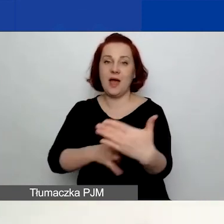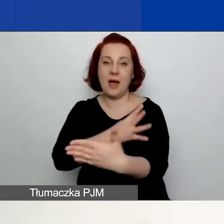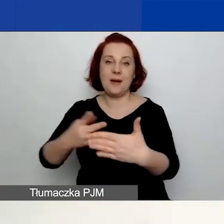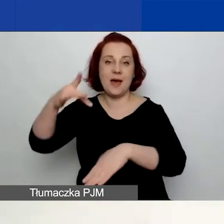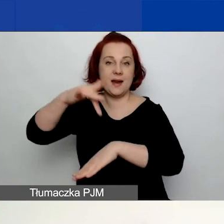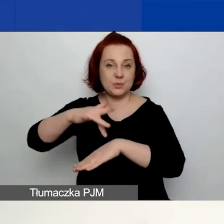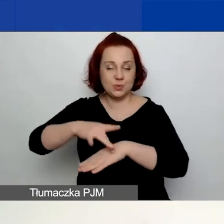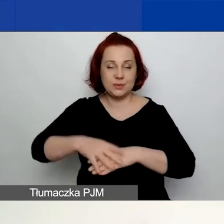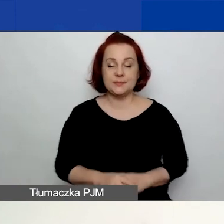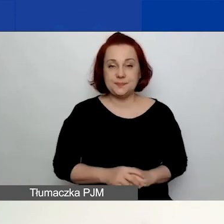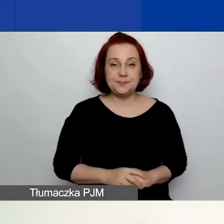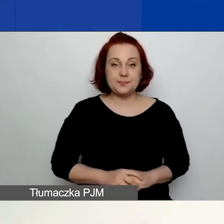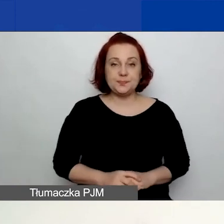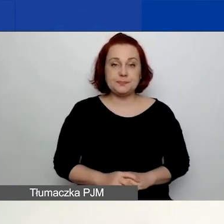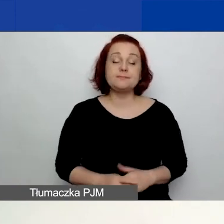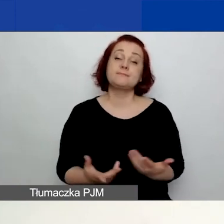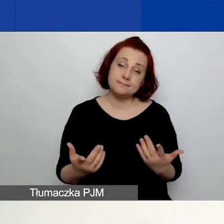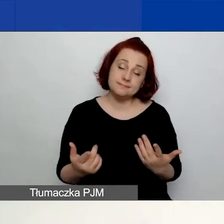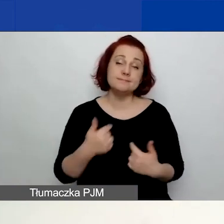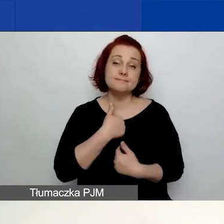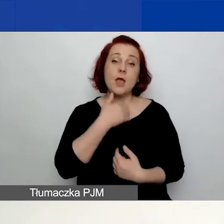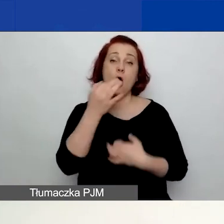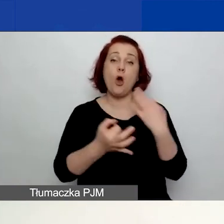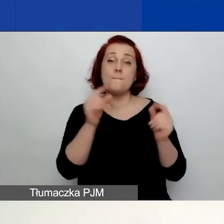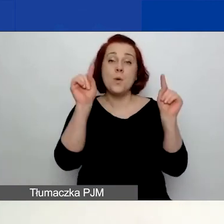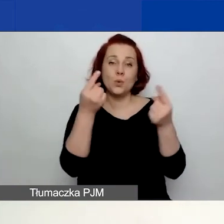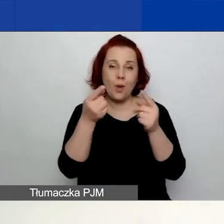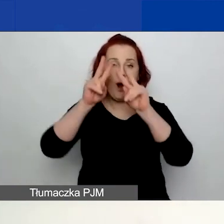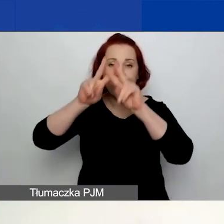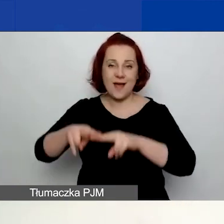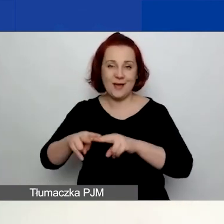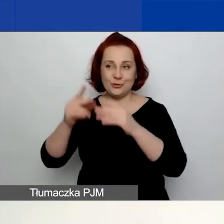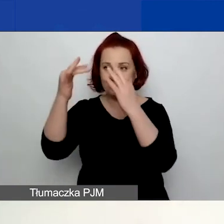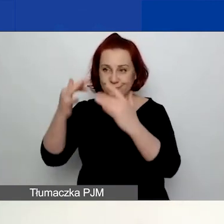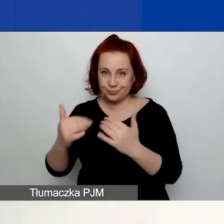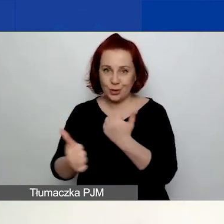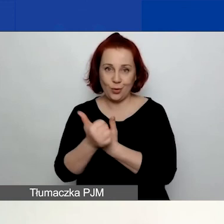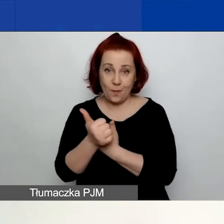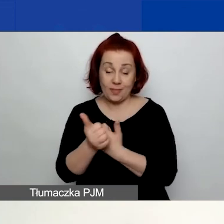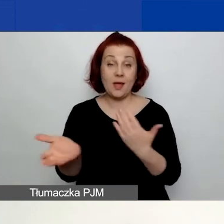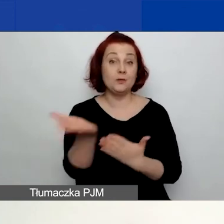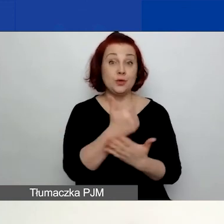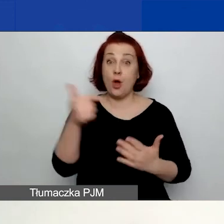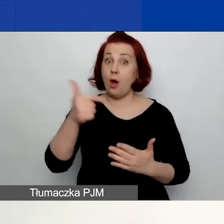Natomiast opowiem krótko o pozostałych dokumentach. Część z nich obowiązuje wszystkich wnioskodawców.